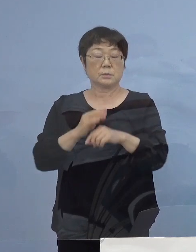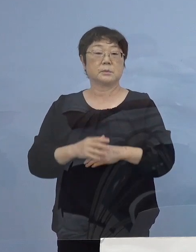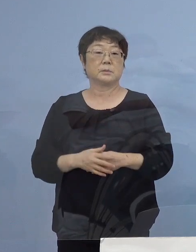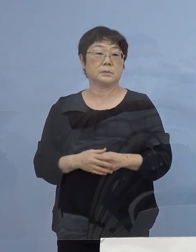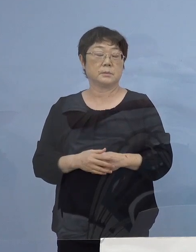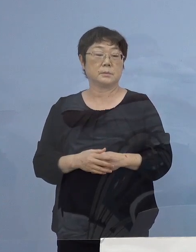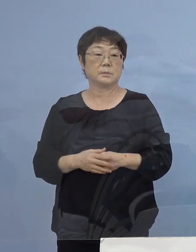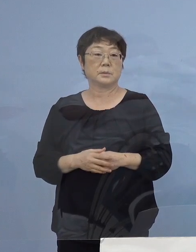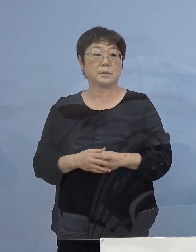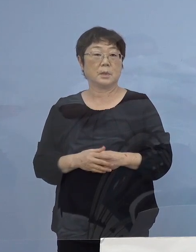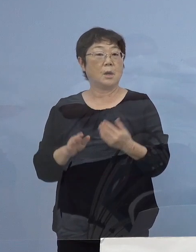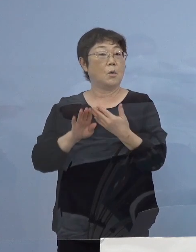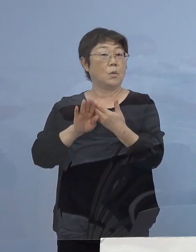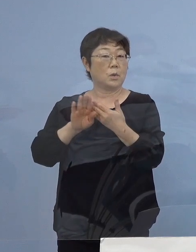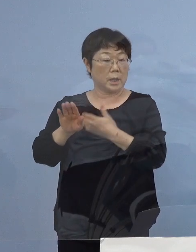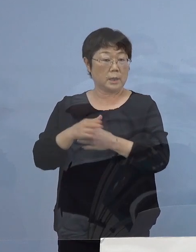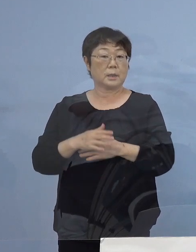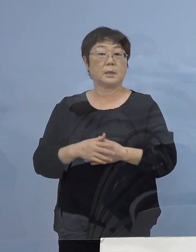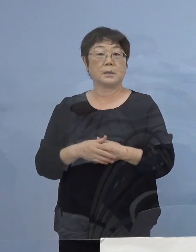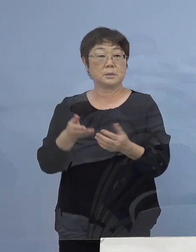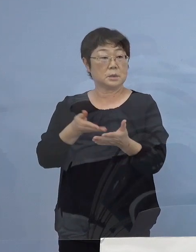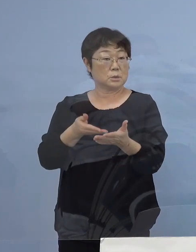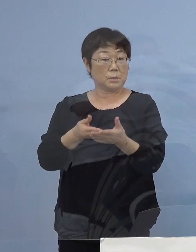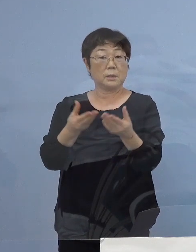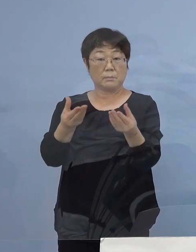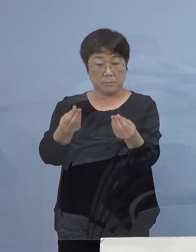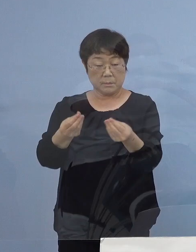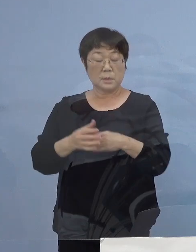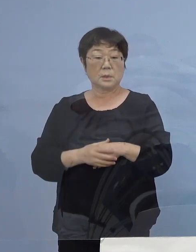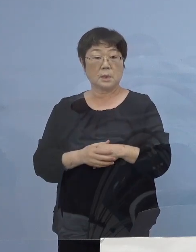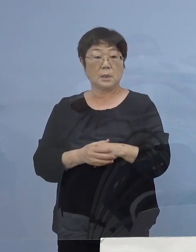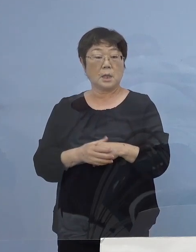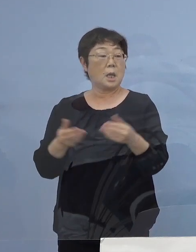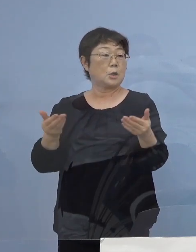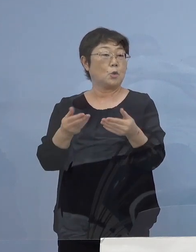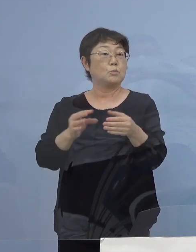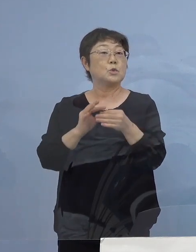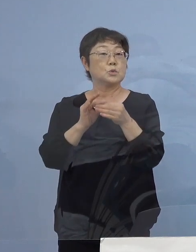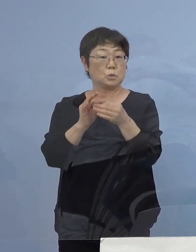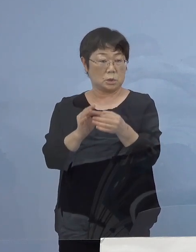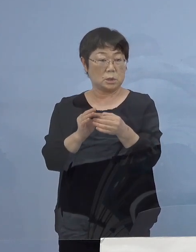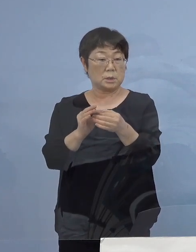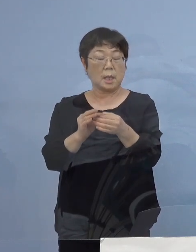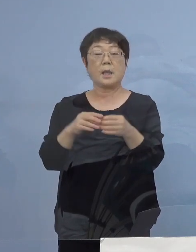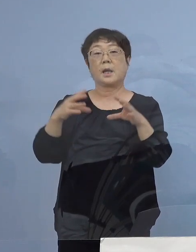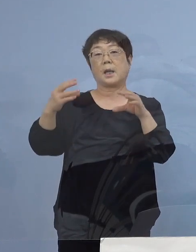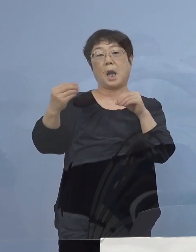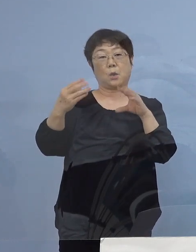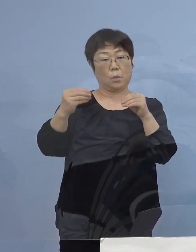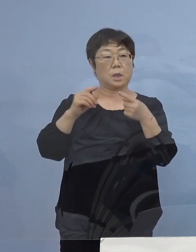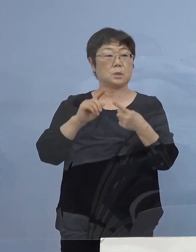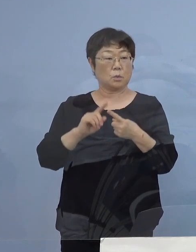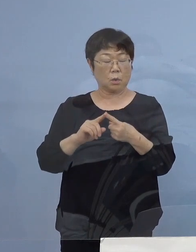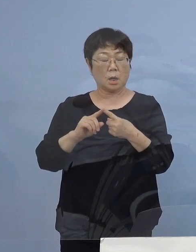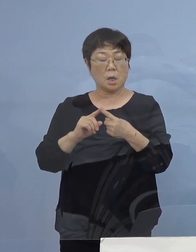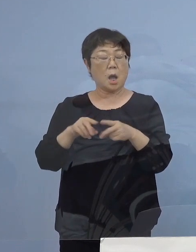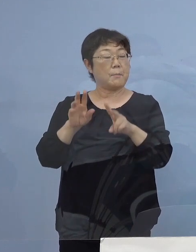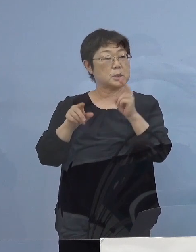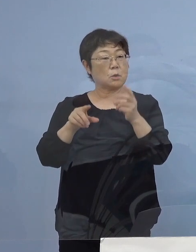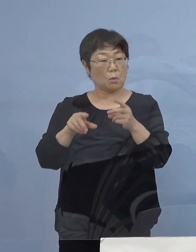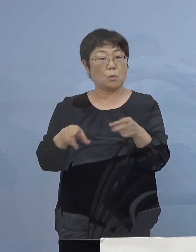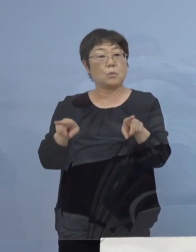また、それ以外にも先ほども申し上げたように 業務を通じての会話あるいはOA機器の共有